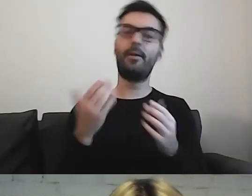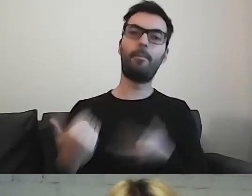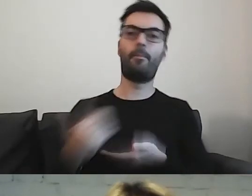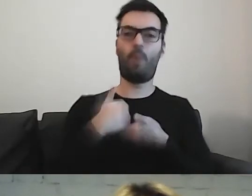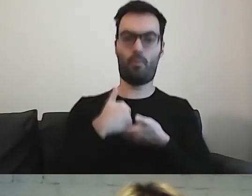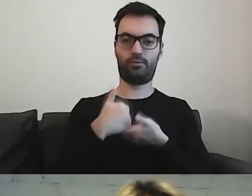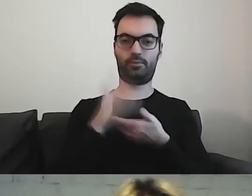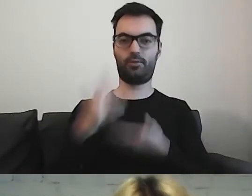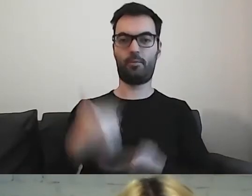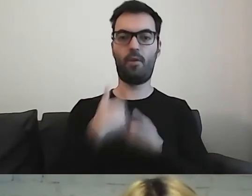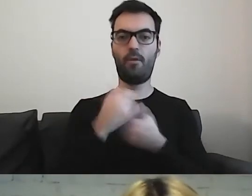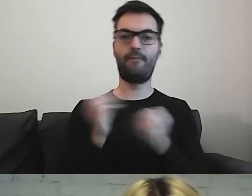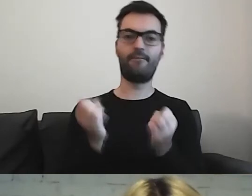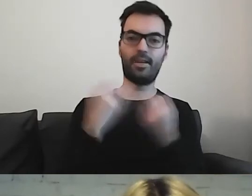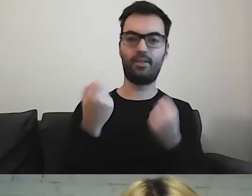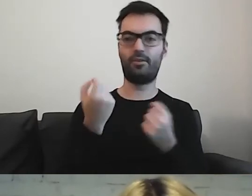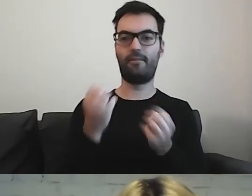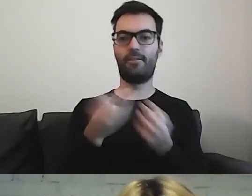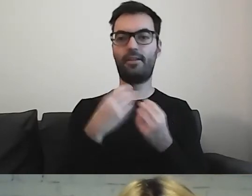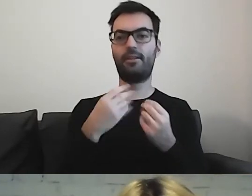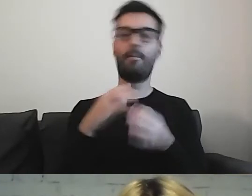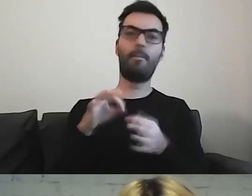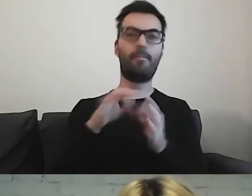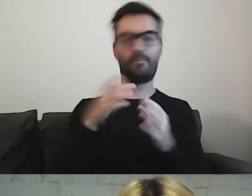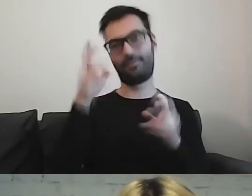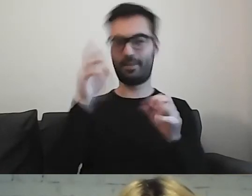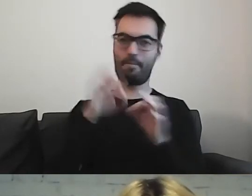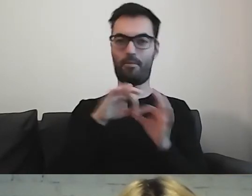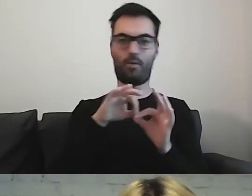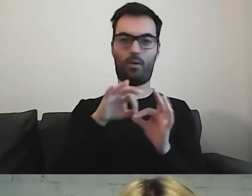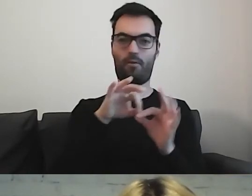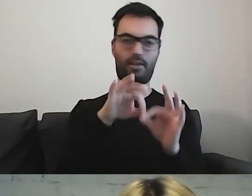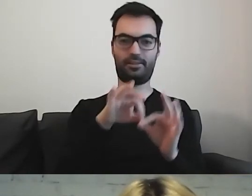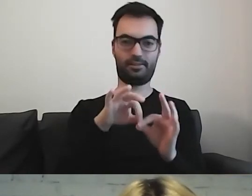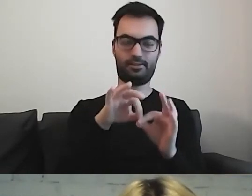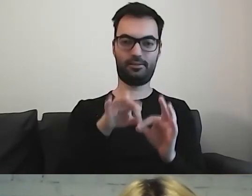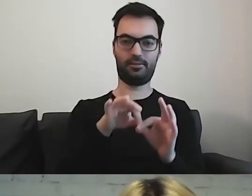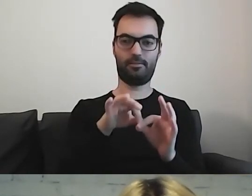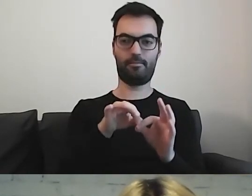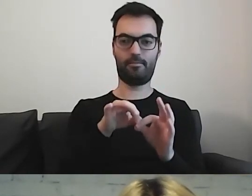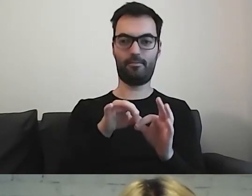wyjaśnić, naprowadzić na to, co jest zawarte w samej treści.